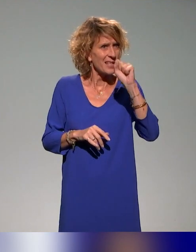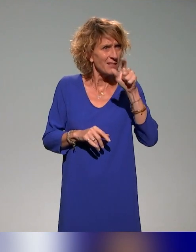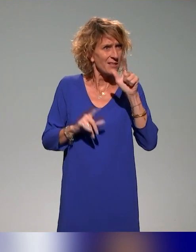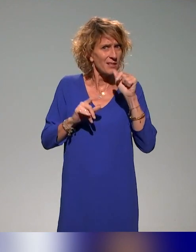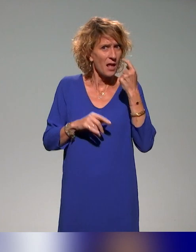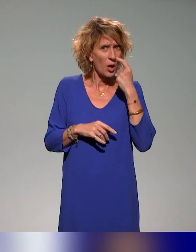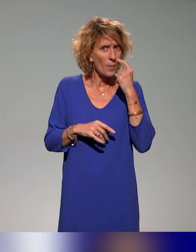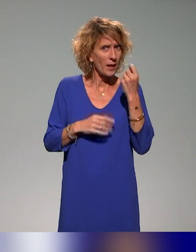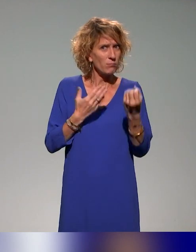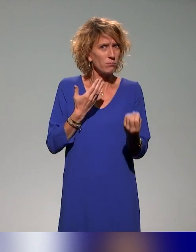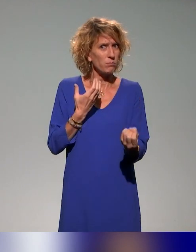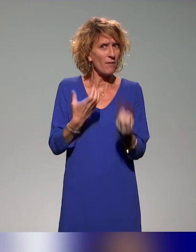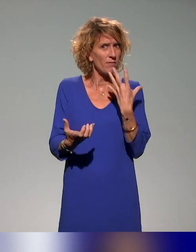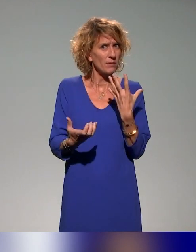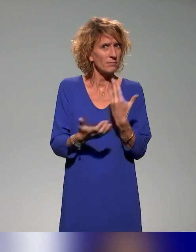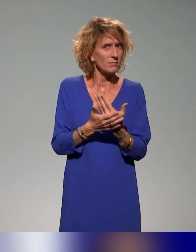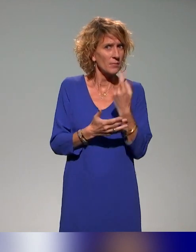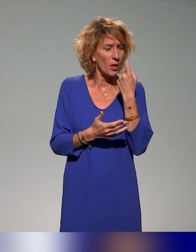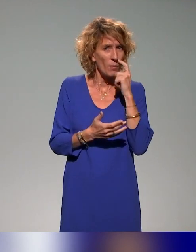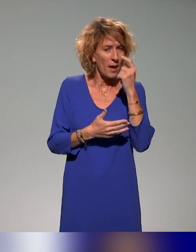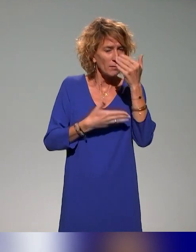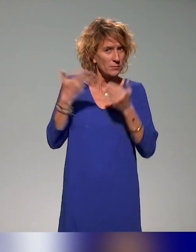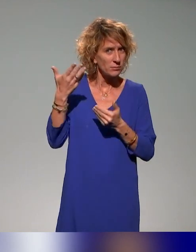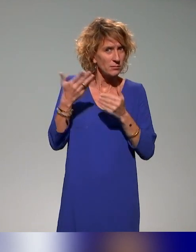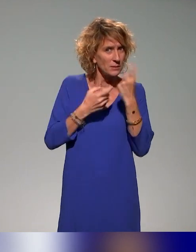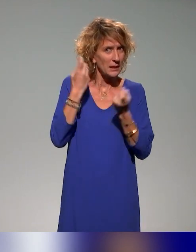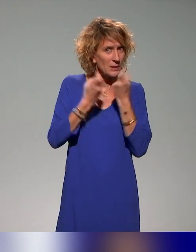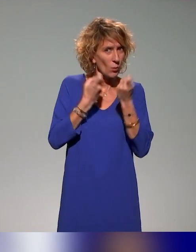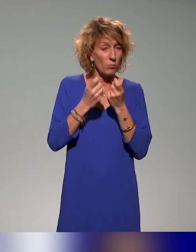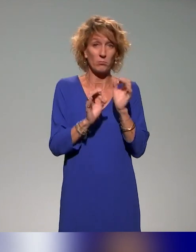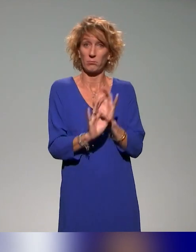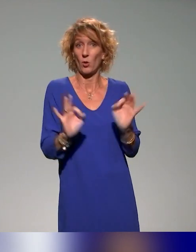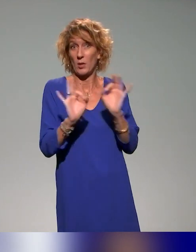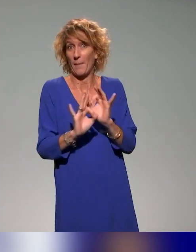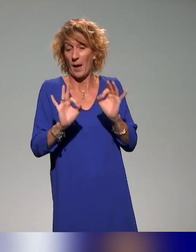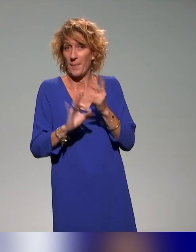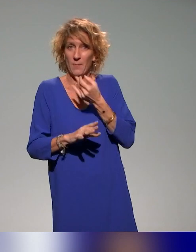Pour le moment, il n'y en a pas, mais c'est le moment ou jamais